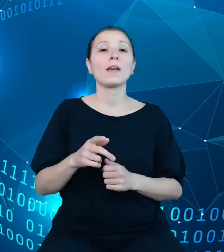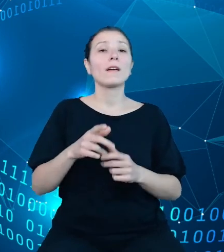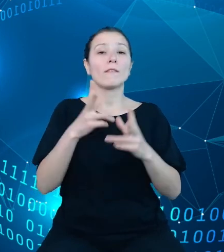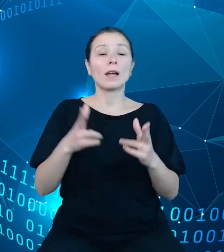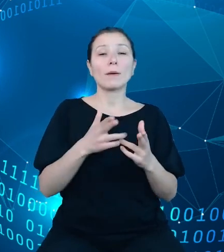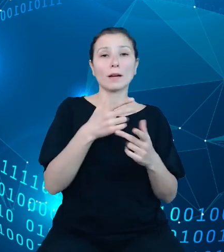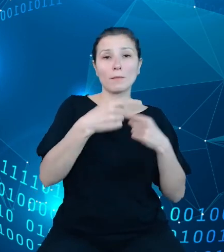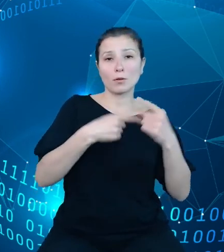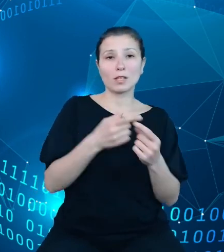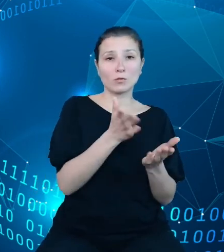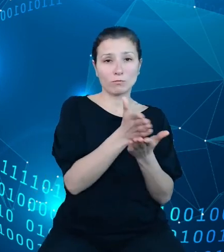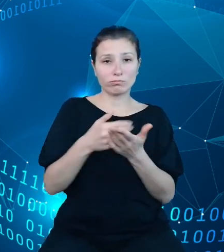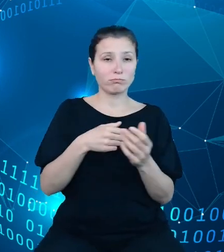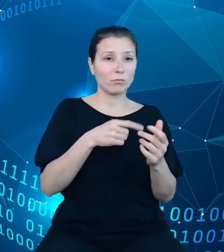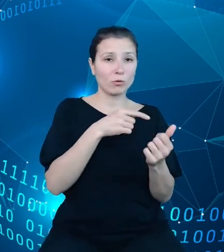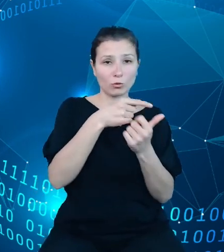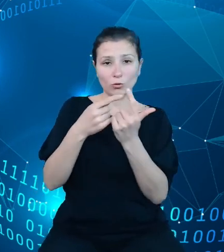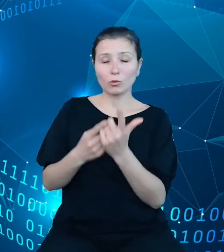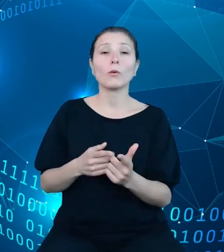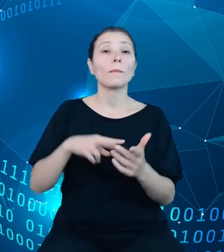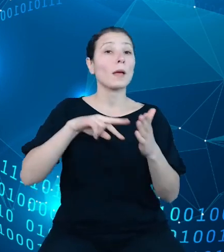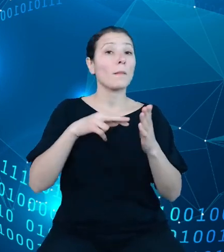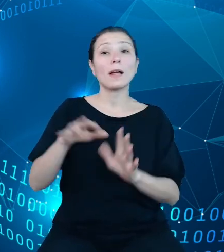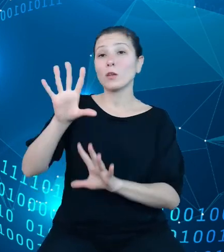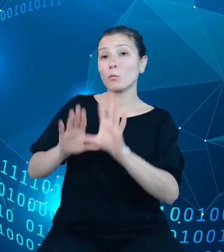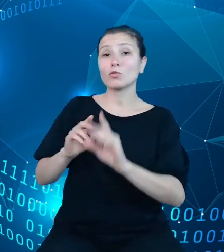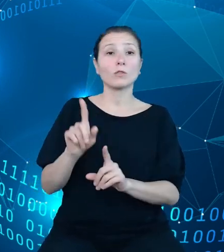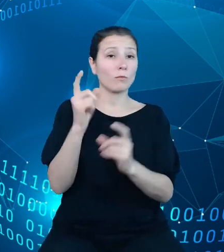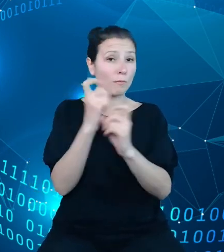Planowania budżetu państwa, którego celem jest opracowanie projektu ustawy